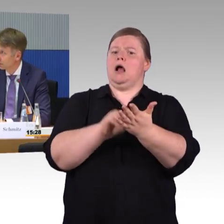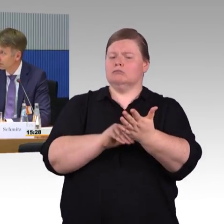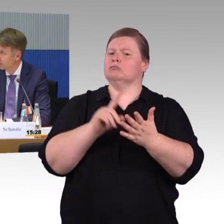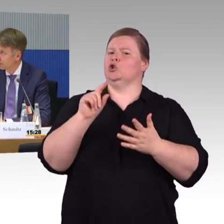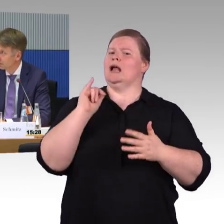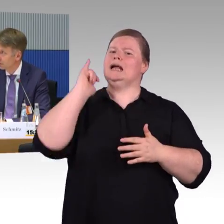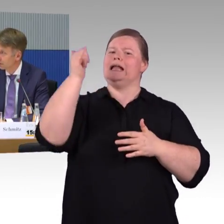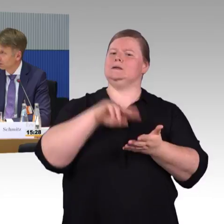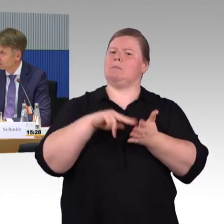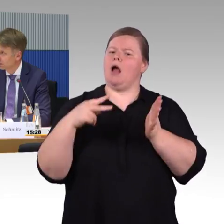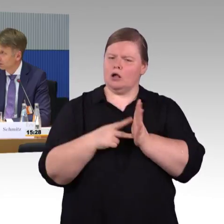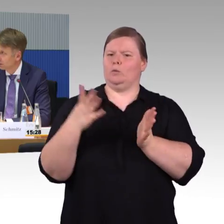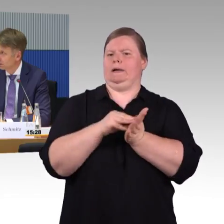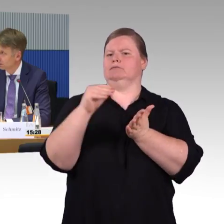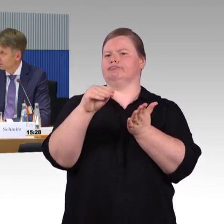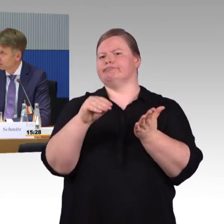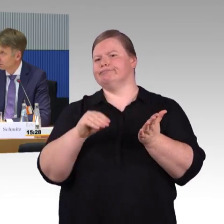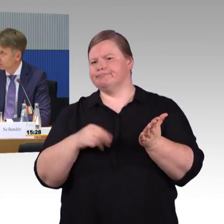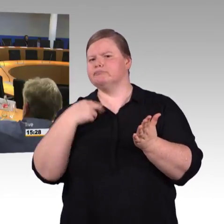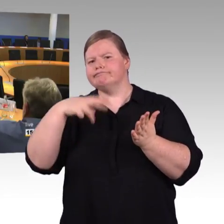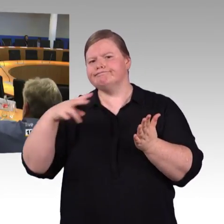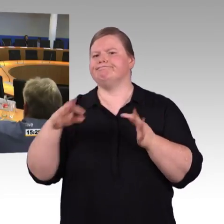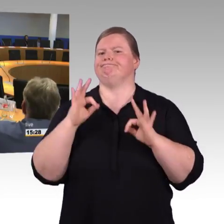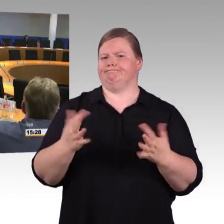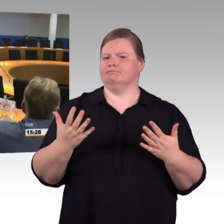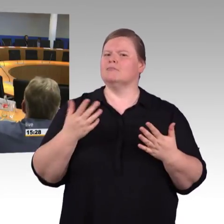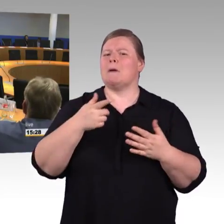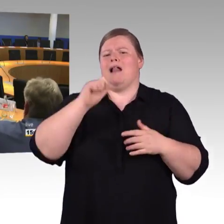(Rednerwechsel) Vielen Dank, Herr Schmitz. Ich habe das mal so ausprobiert, anhand des Beispiels Stendal.